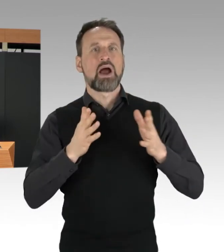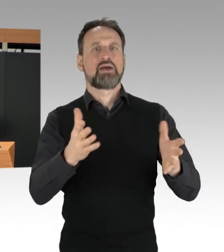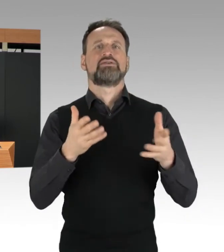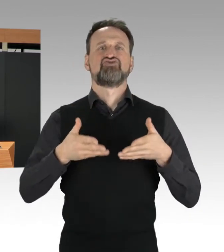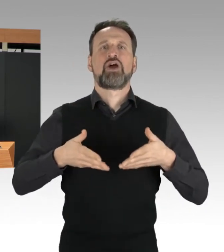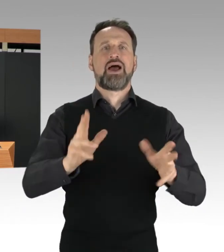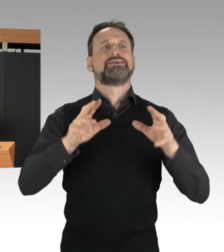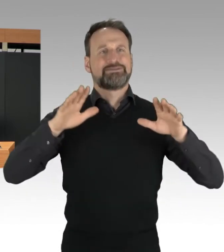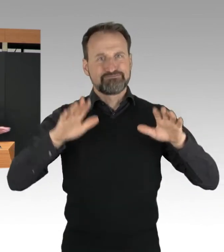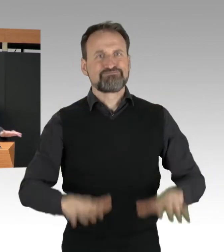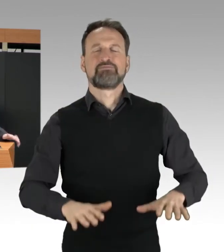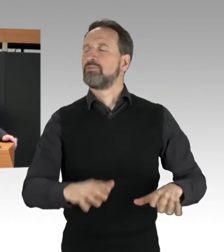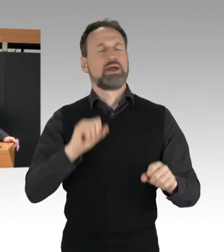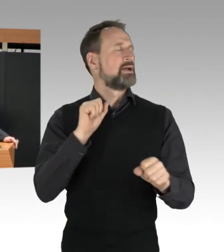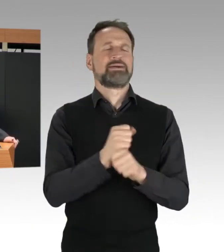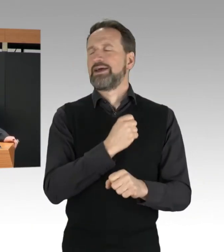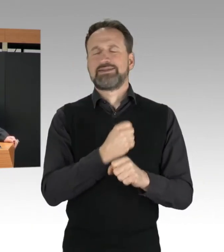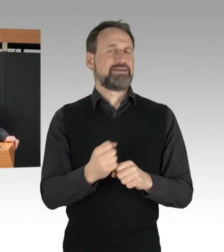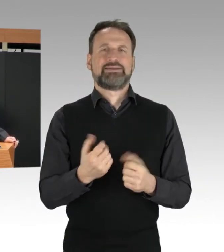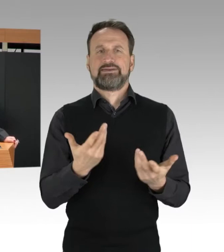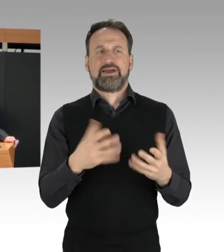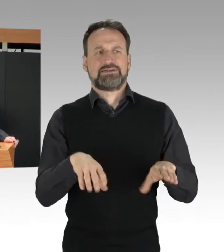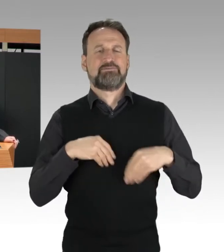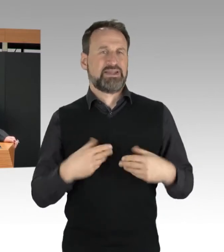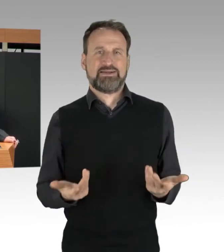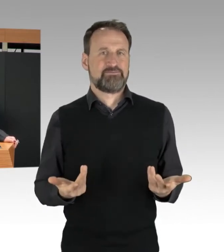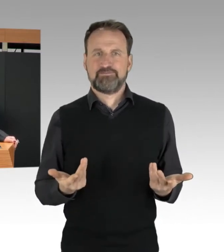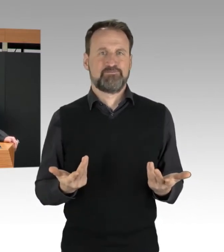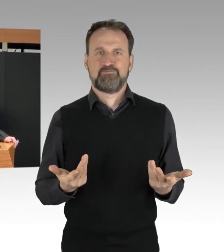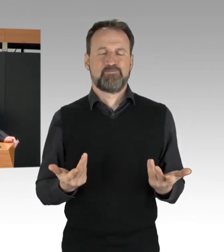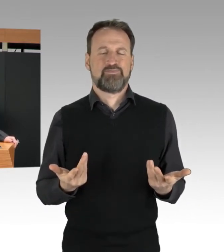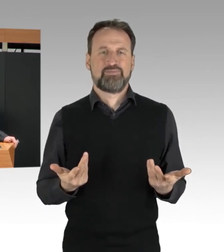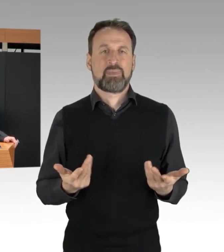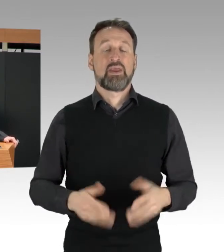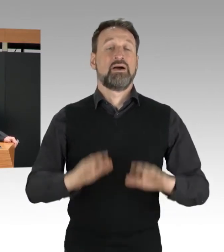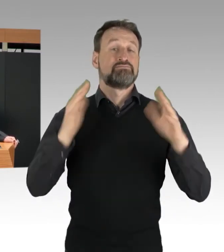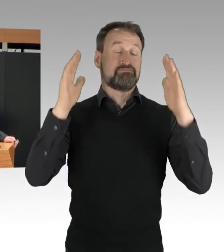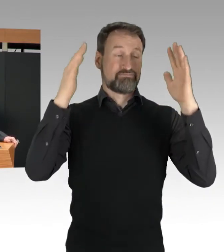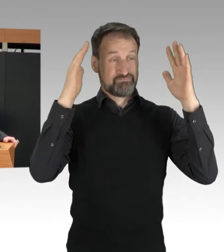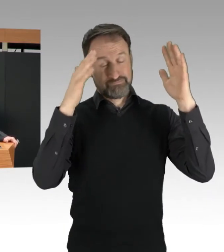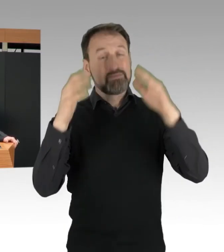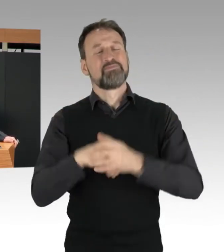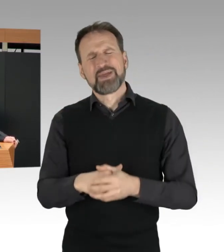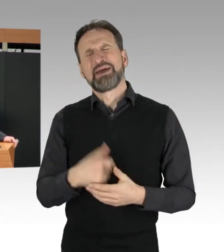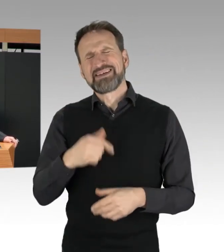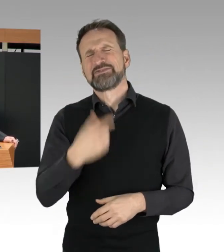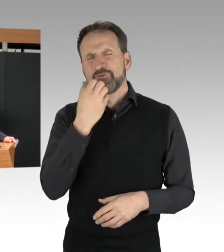Nun möchte ich aber auch ein paar Worte zum so wichtigen Grundrecht auf Versammlungsfreiheit sagen,